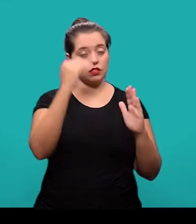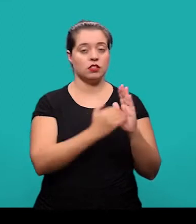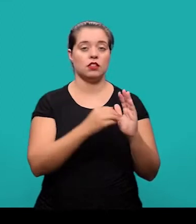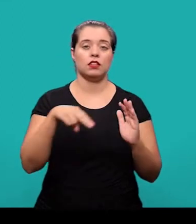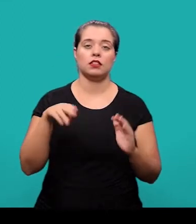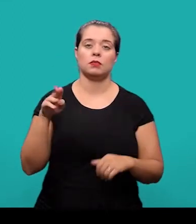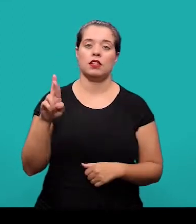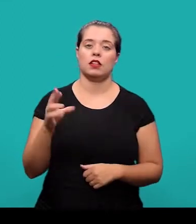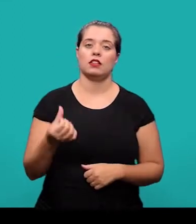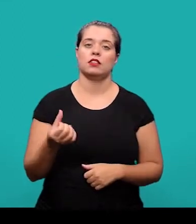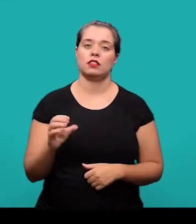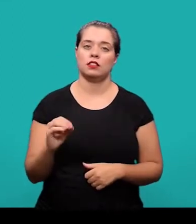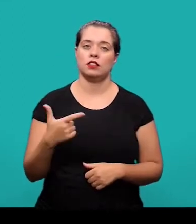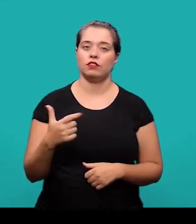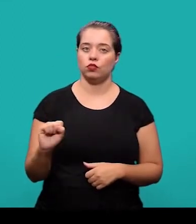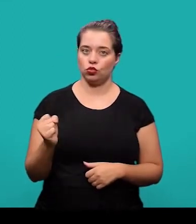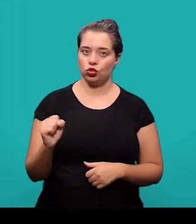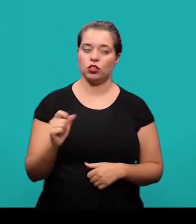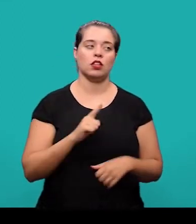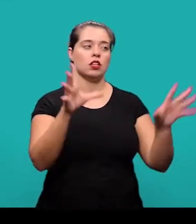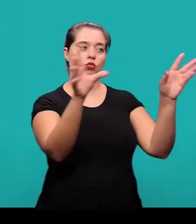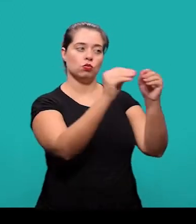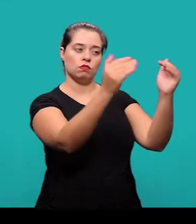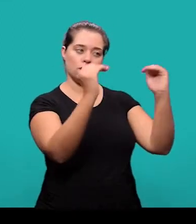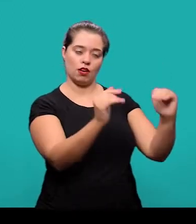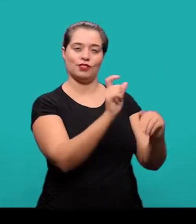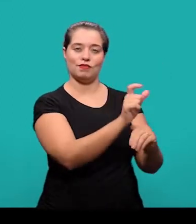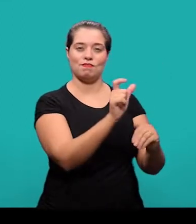conforme a NBR 6028 e figuram logo abaixo do resumo.